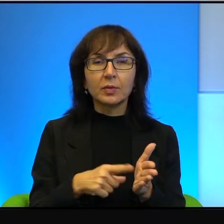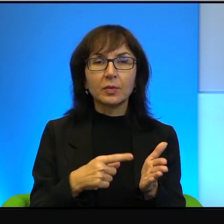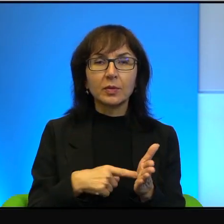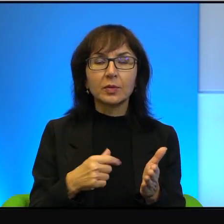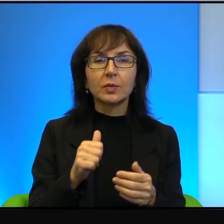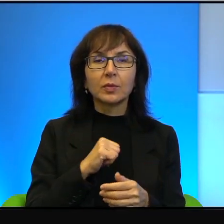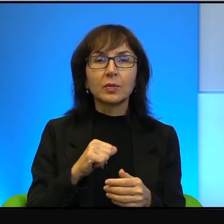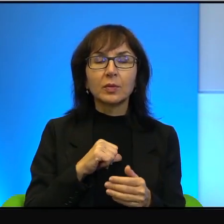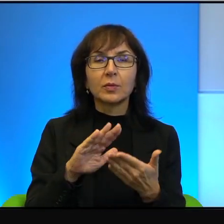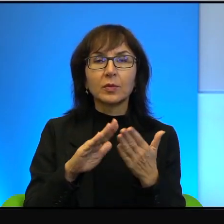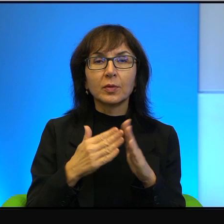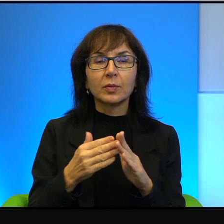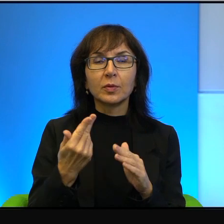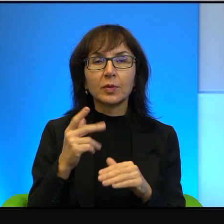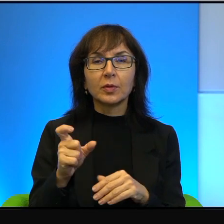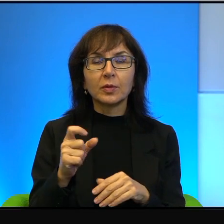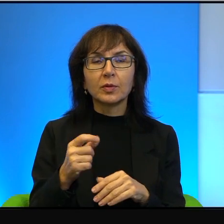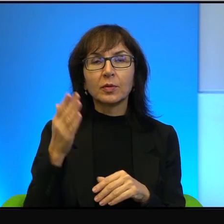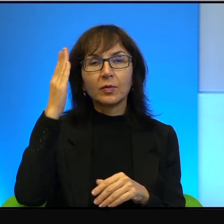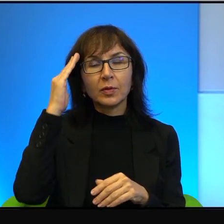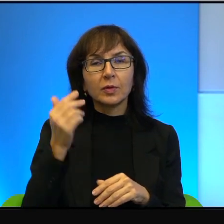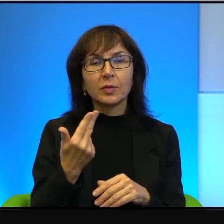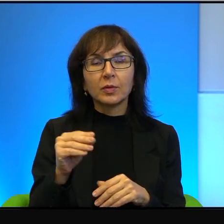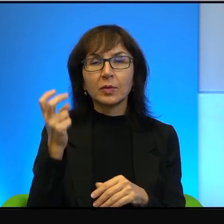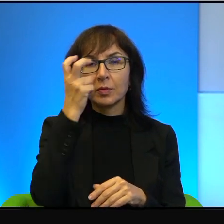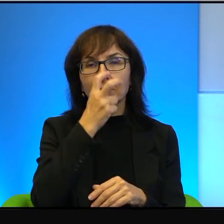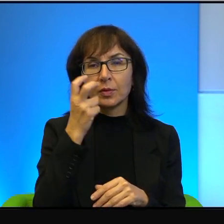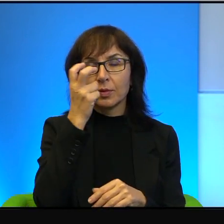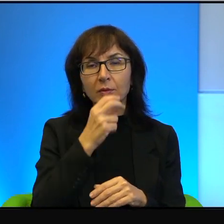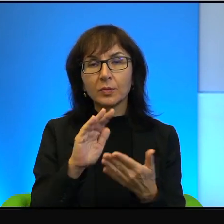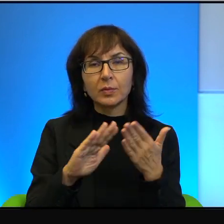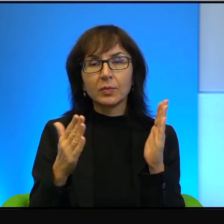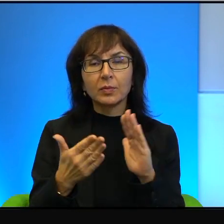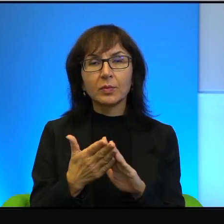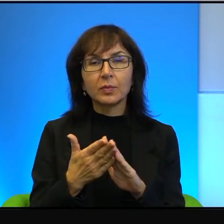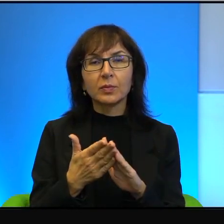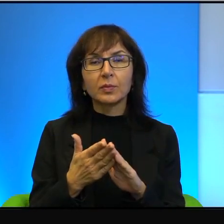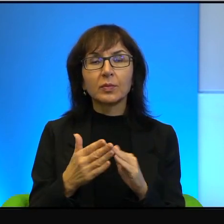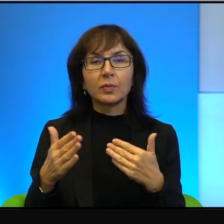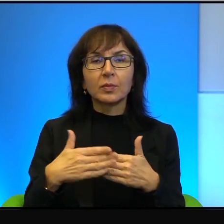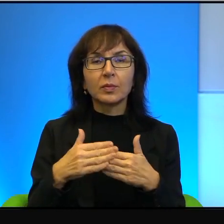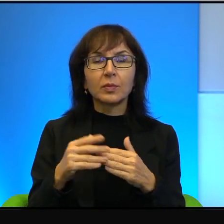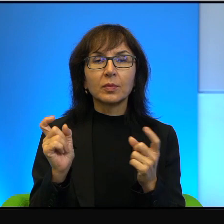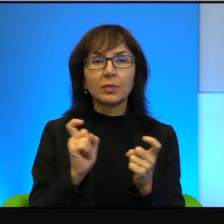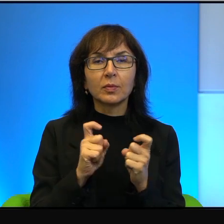W ogóle się sobą nie interesują, w ogóle ich ten najbliższy, jak powiadam sąsiad nie ciekawi, w ogóle.